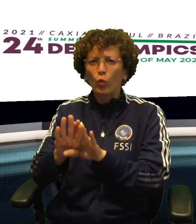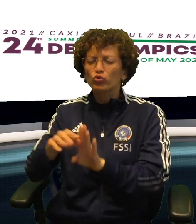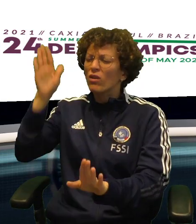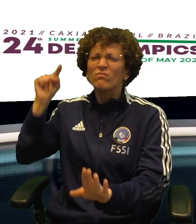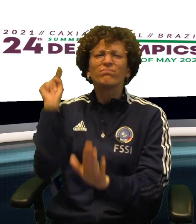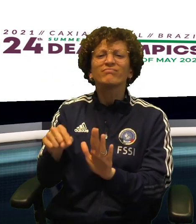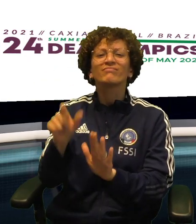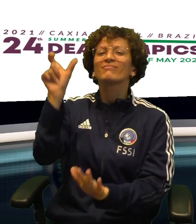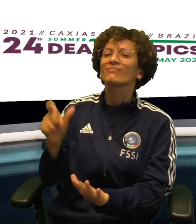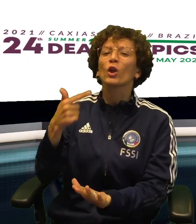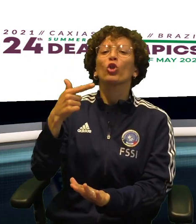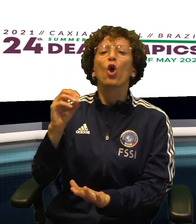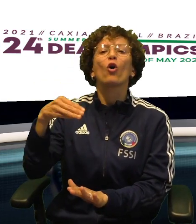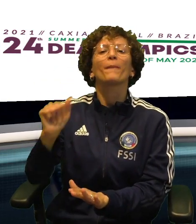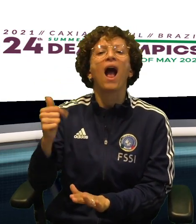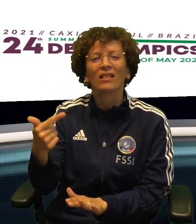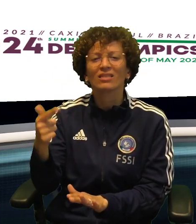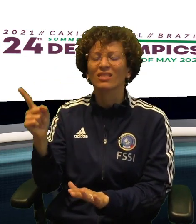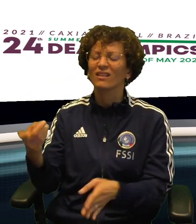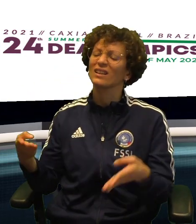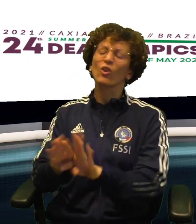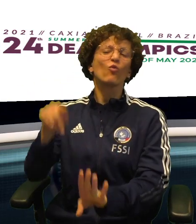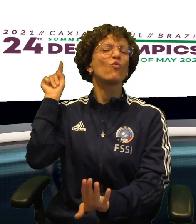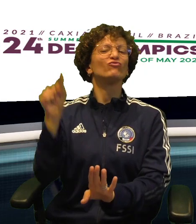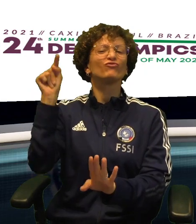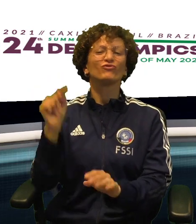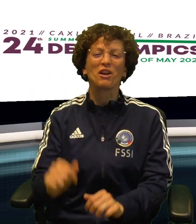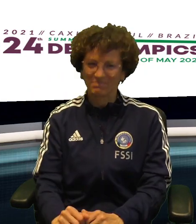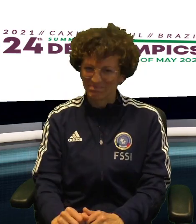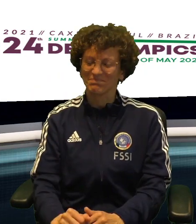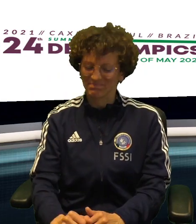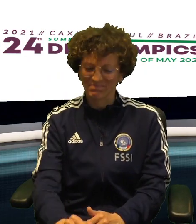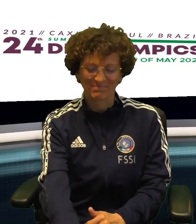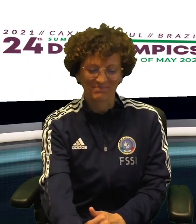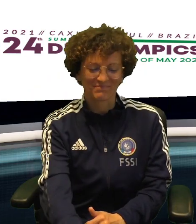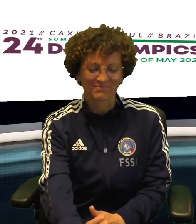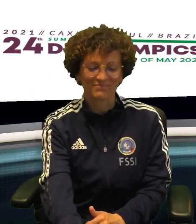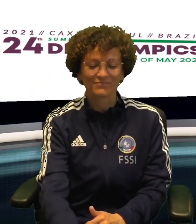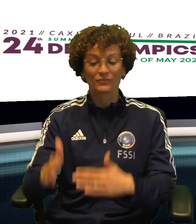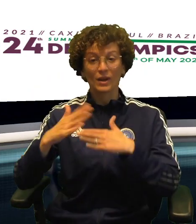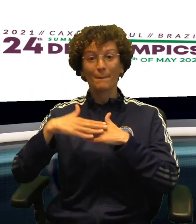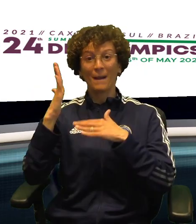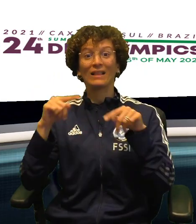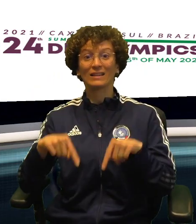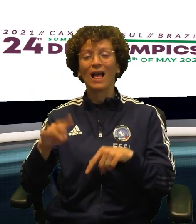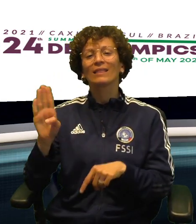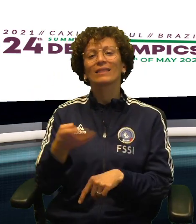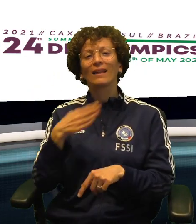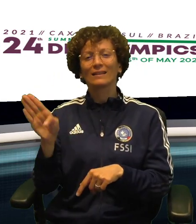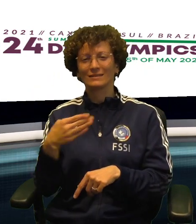IN MATTINATA LA NOSTRA TENNISTA GIULIA BASSINI HA CHIUSO IL TORNEO DI CONSOLAZIONE